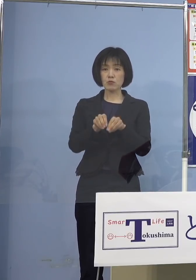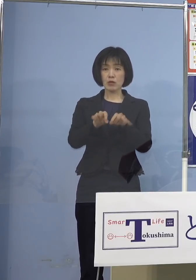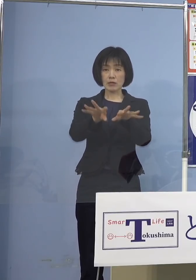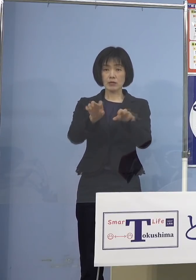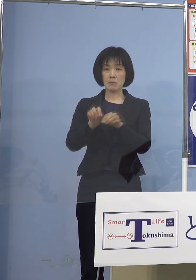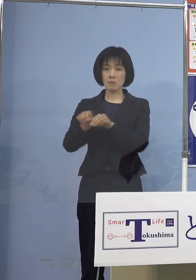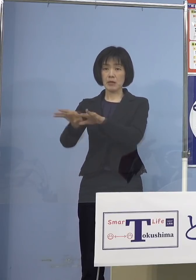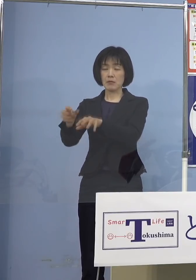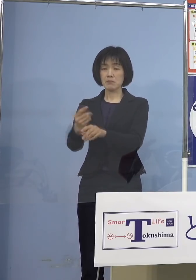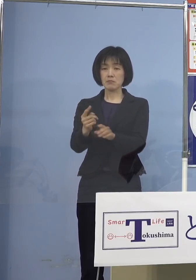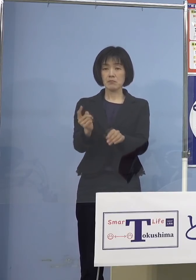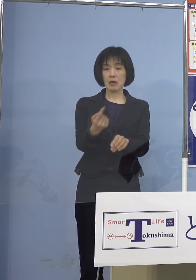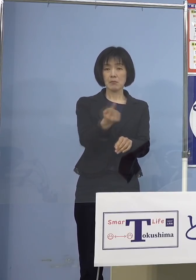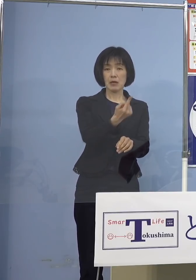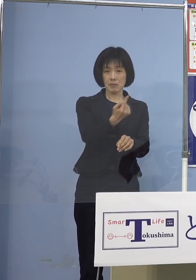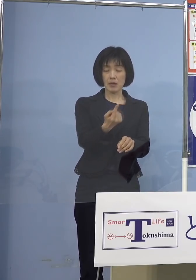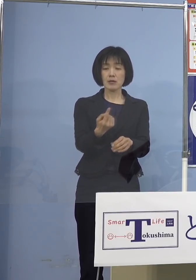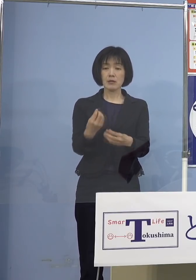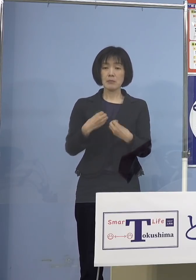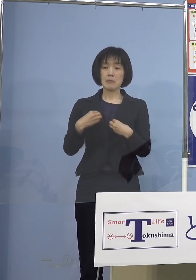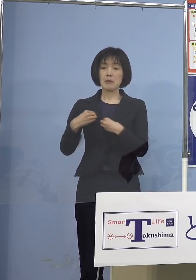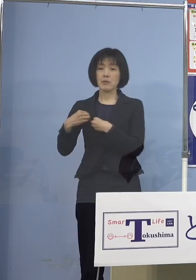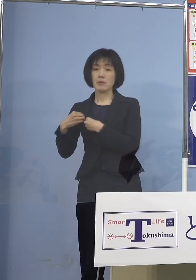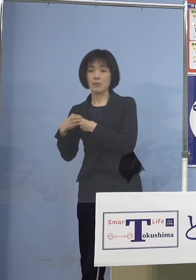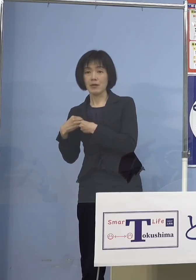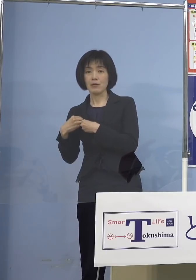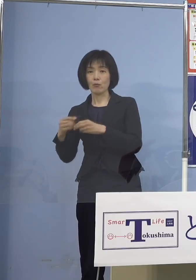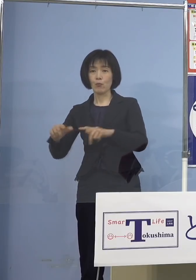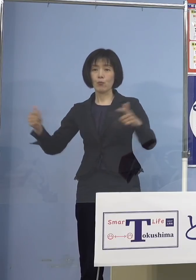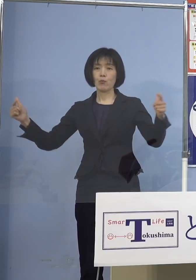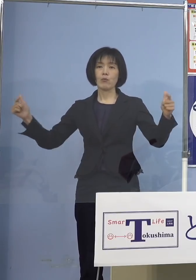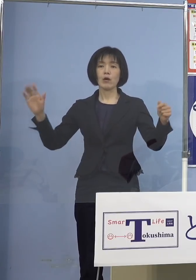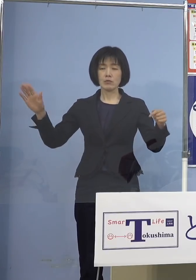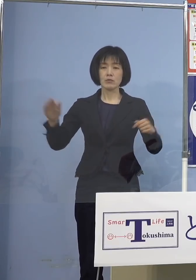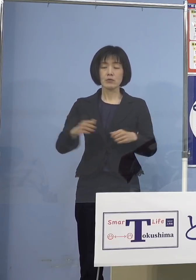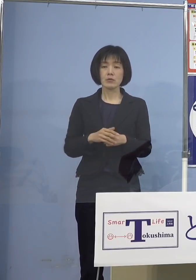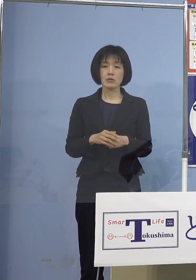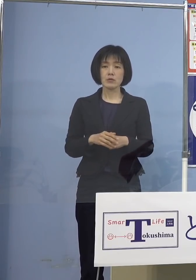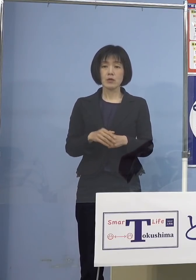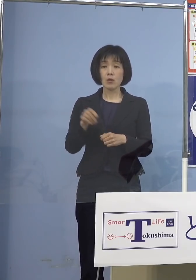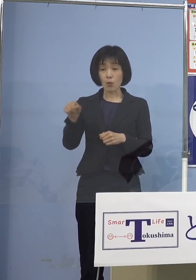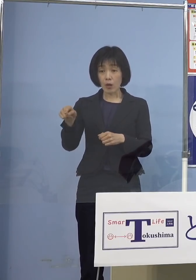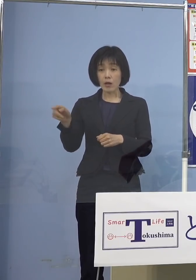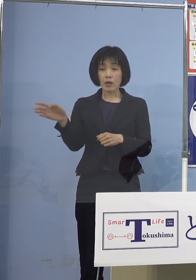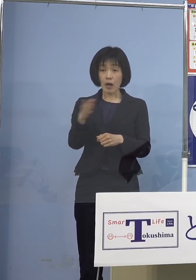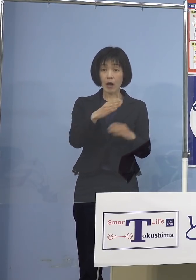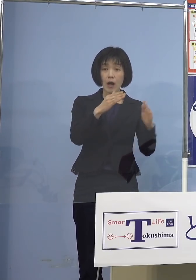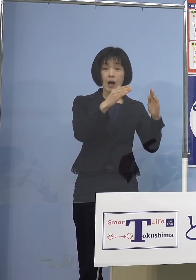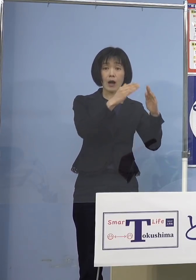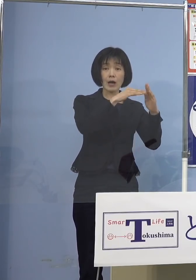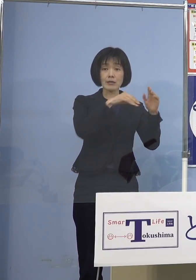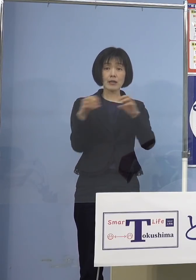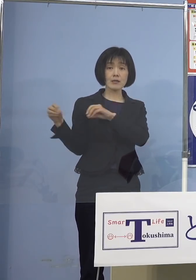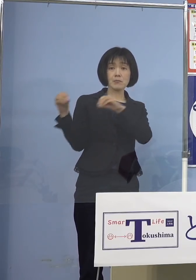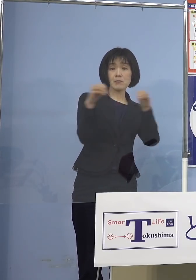で、多くの数が感染すると しかもそこが家庭で家庭内感染を招いて